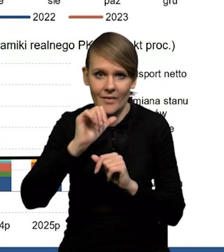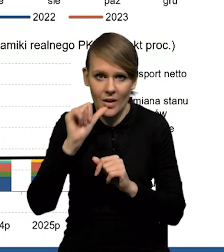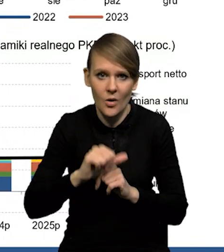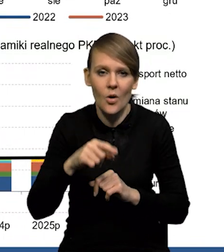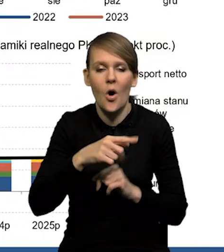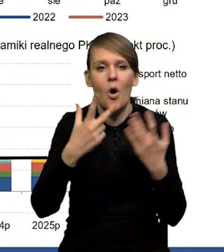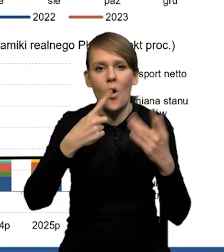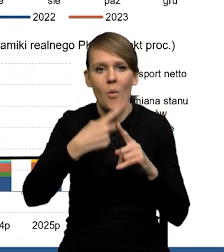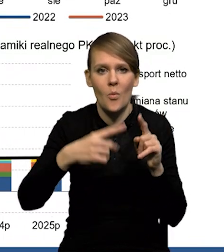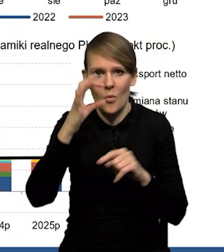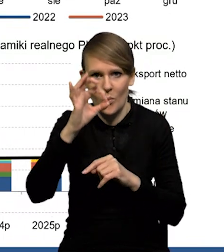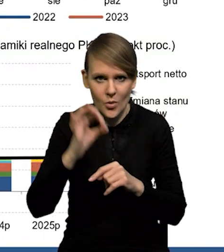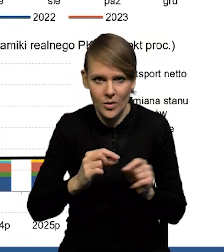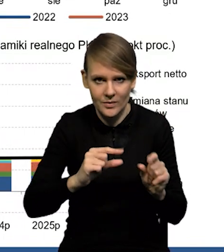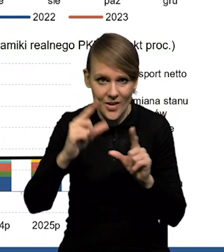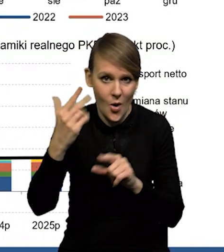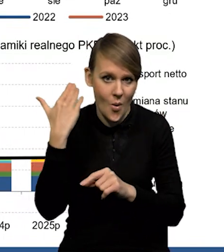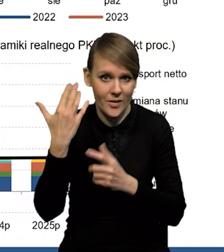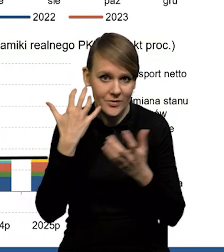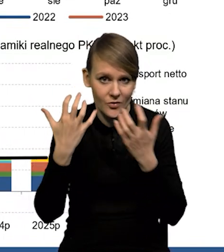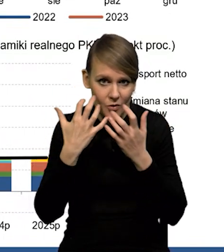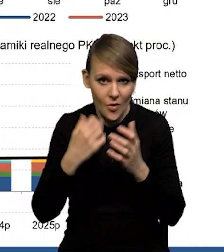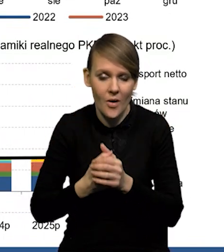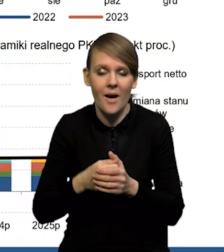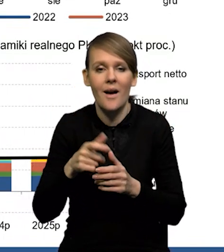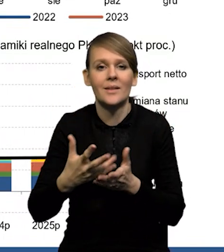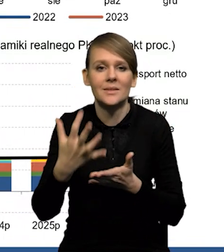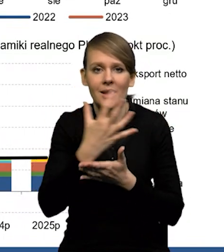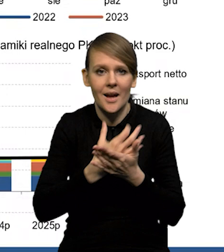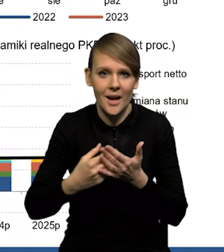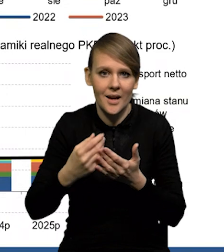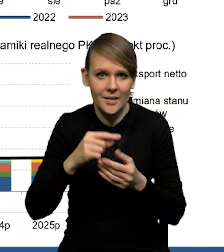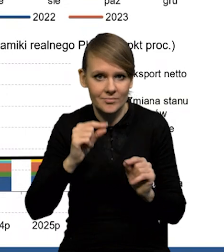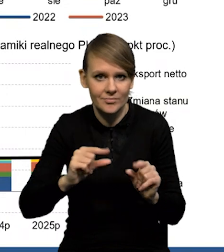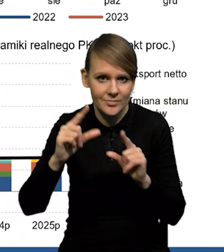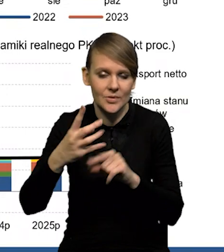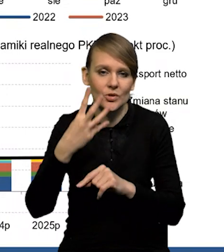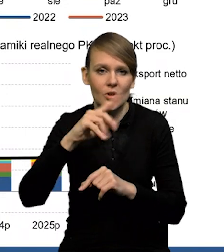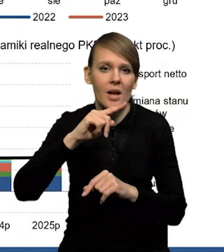na poziomie 8,5%, to są te ostatnie dane i przy wzroście wynagrodzeń nieco przekraczającym 4%